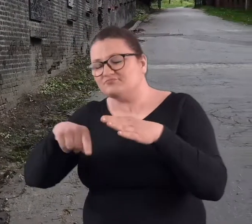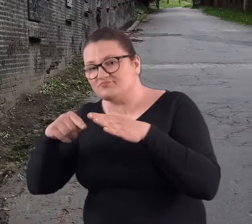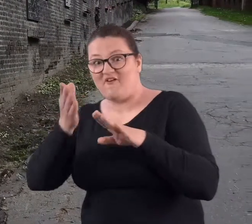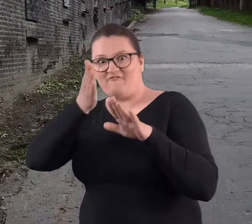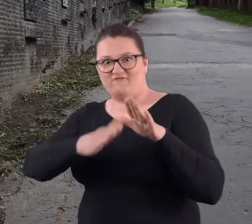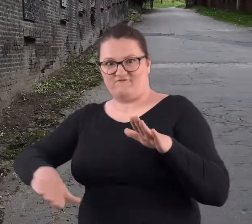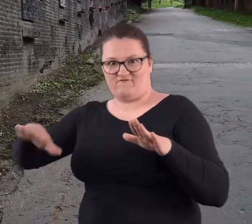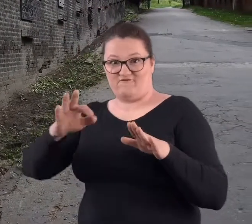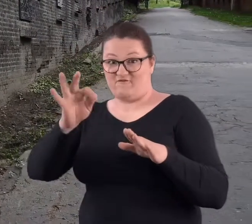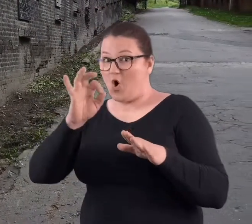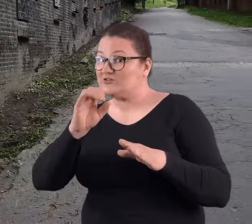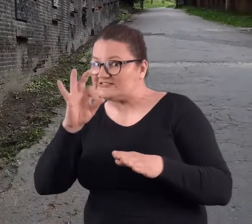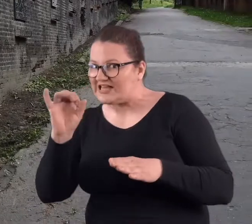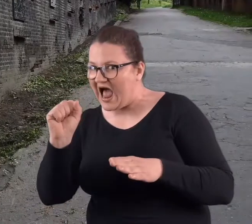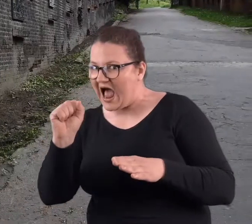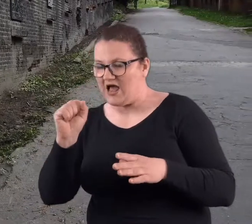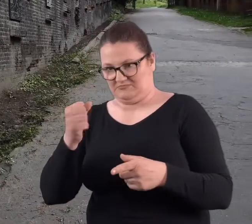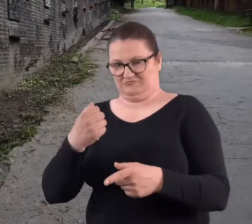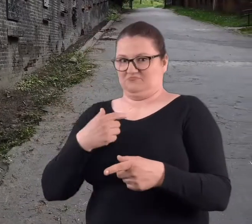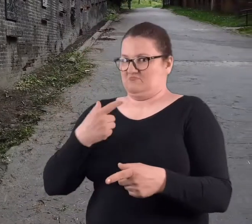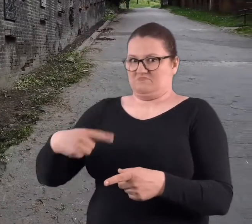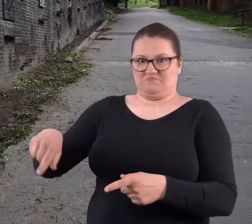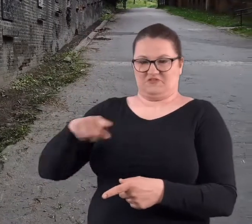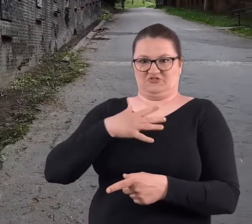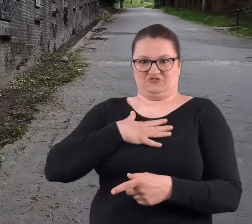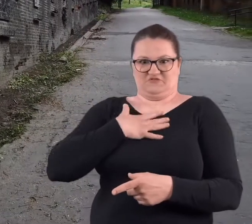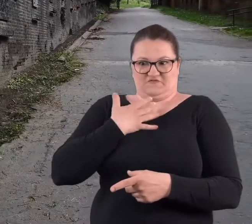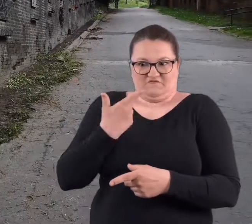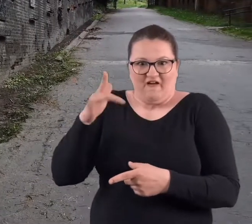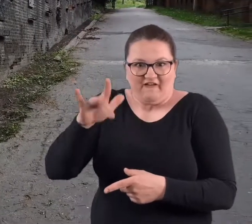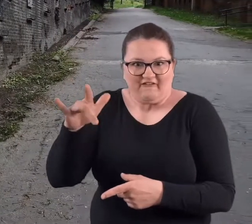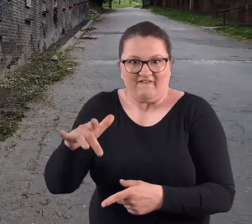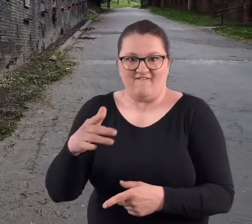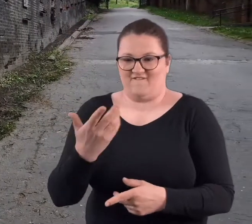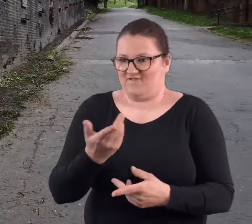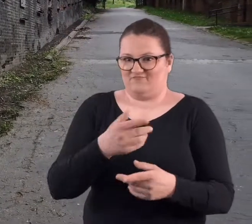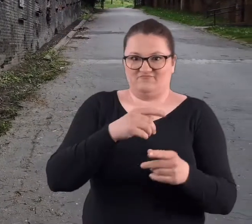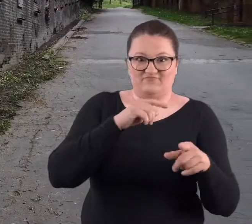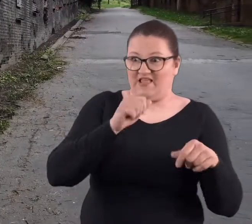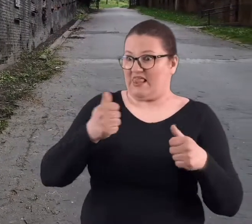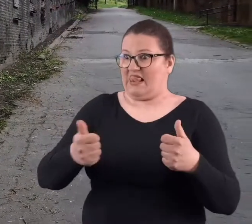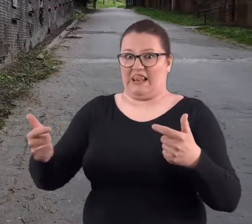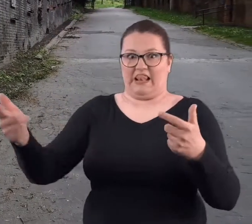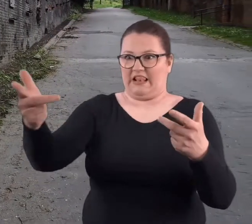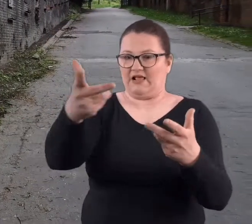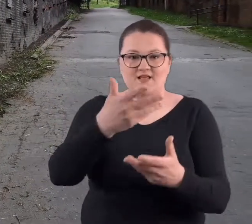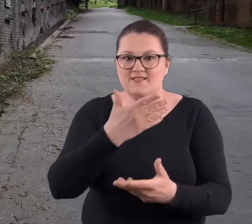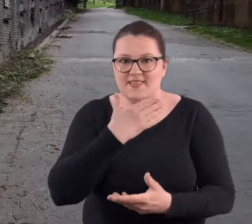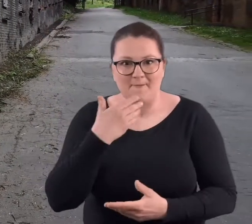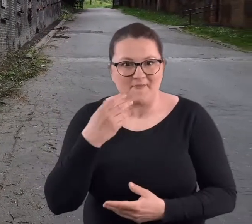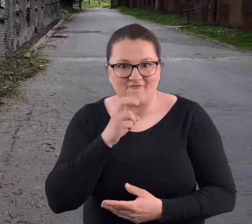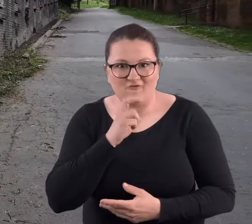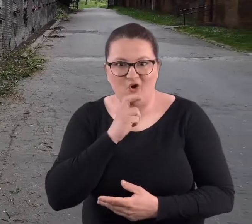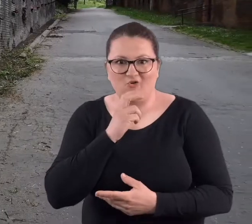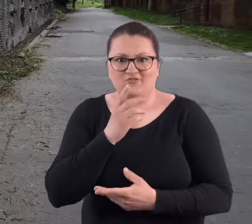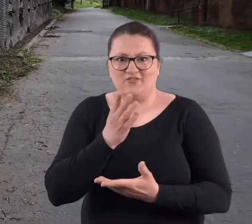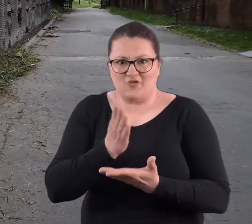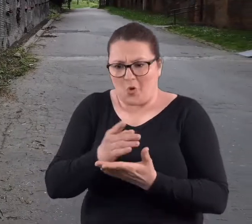fortu, drugiego i fosy, gdzie bardzo się zdziwiliśmy, że w żadnej fosie nie ma wody.